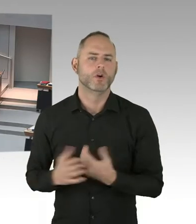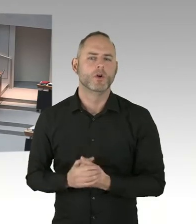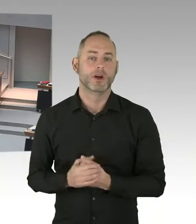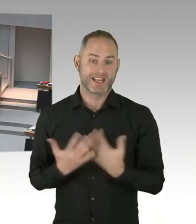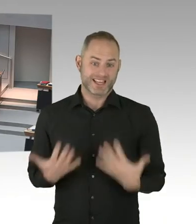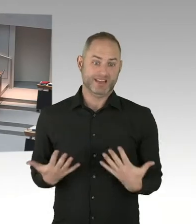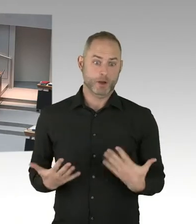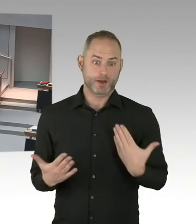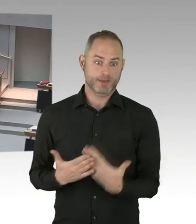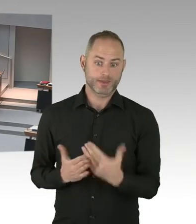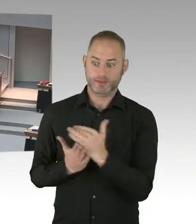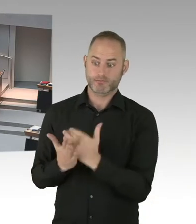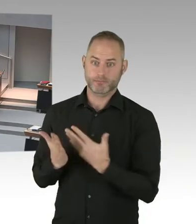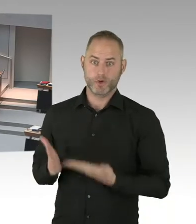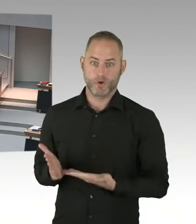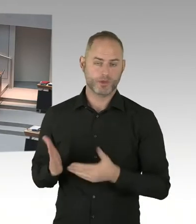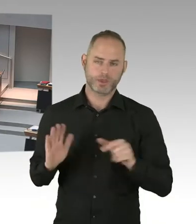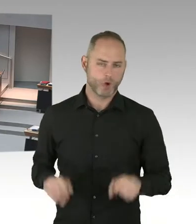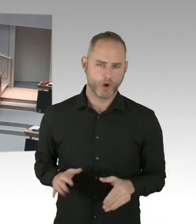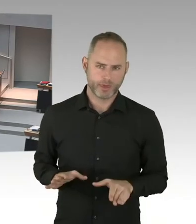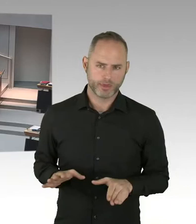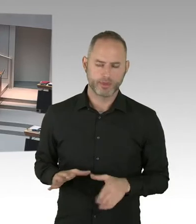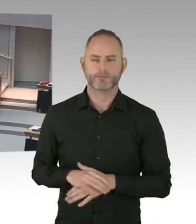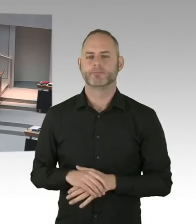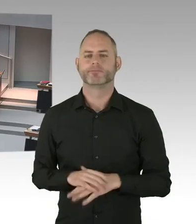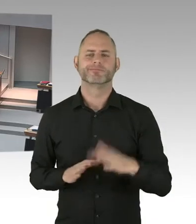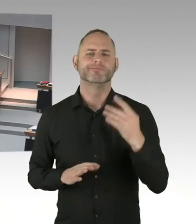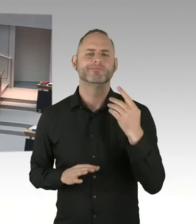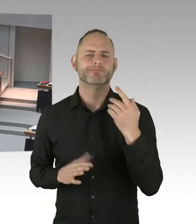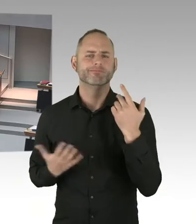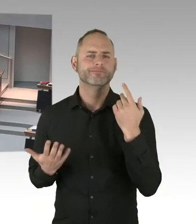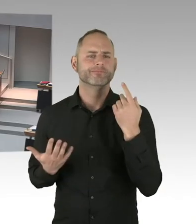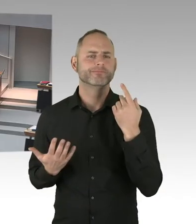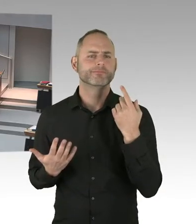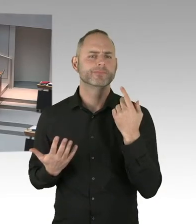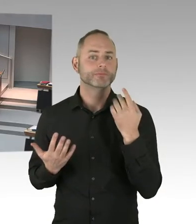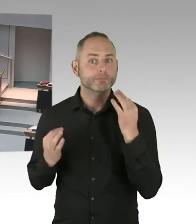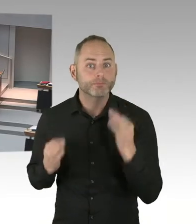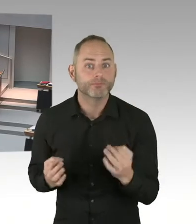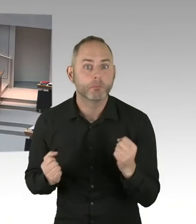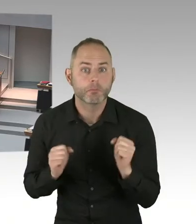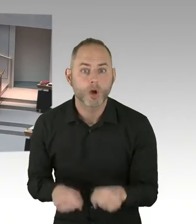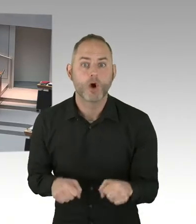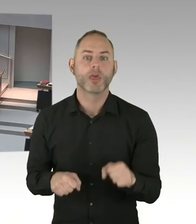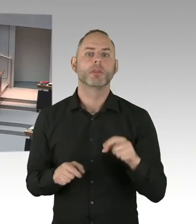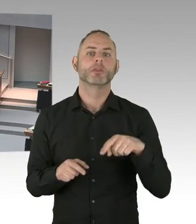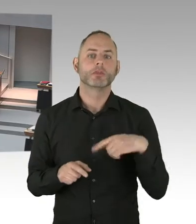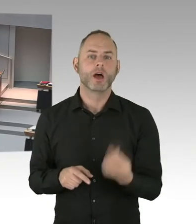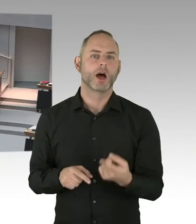sind die sehr kompliziert und sehr risikoreich. Wenn Sie davon noch nichts gehört haben, sollten Sie sich das mal von Ihrem Kollegen Czaja erklären lassen.